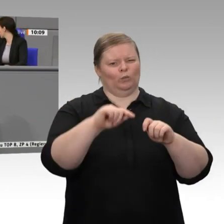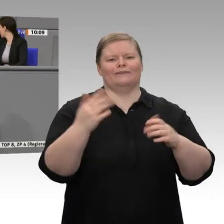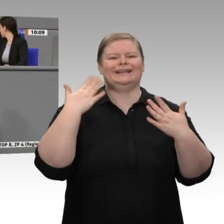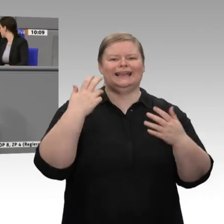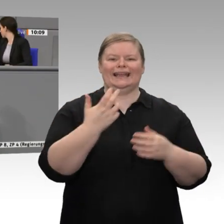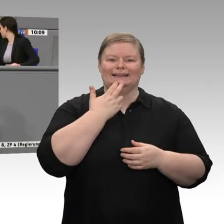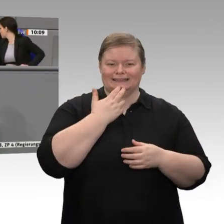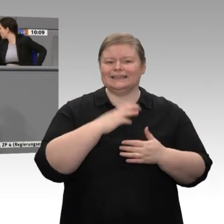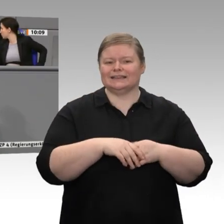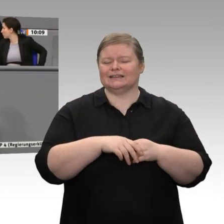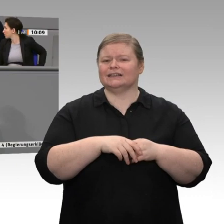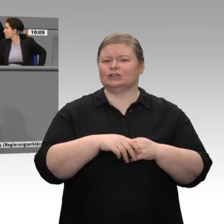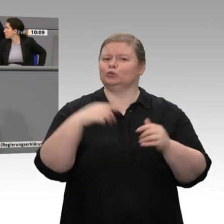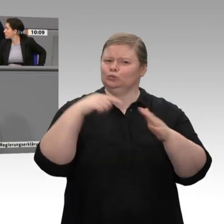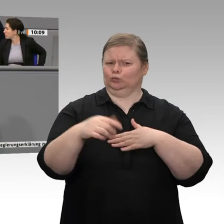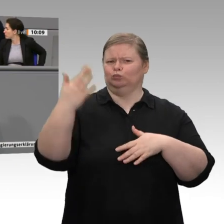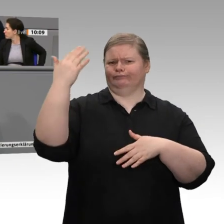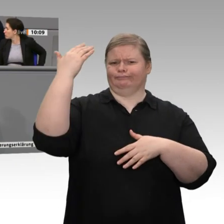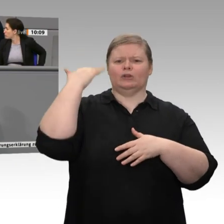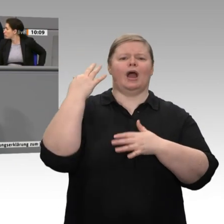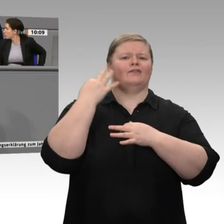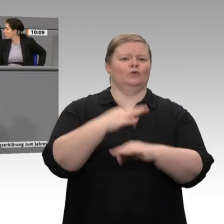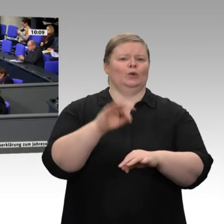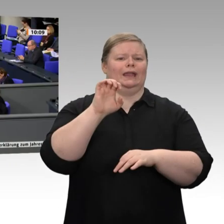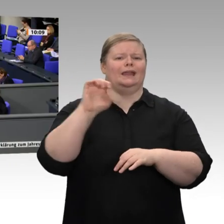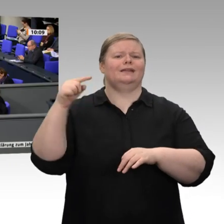dass wir global eine Vorreiterrolle beim CO2-freien Wasserstoff anstreben. Sie scheinen